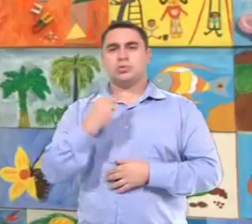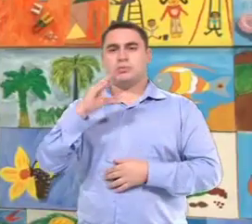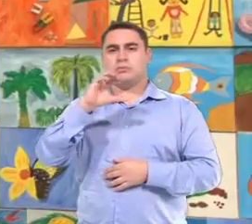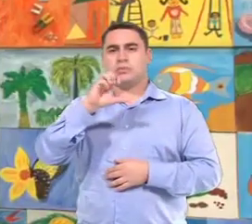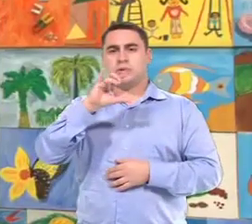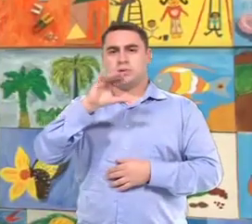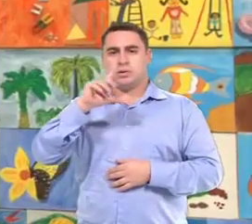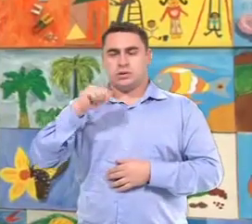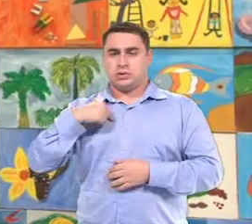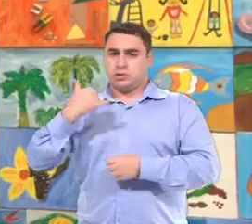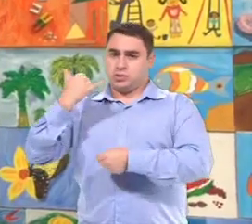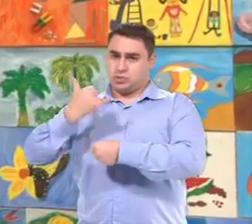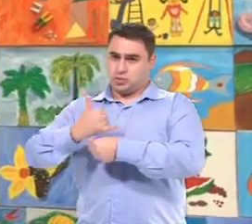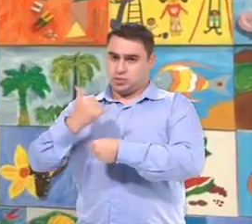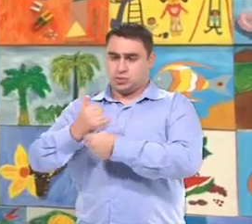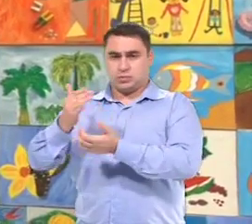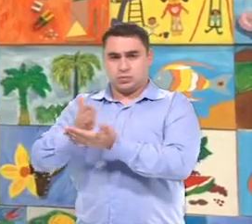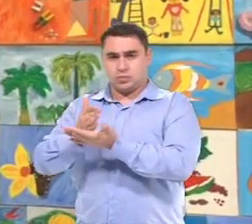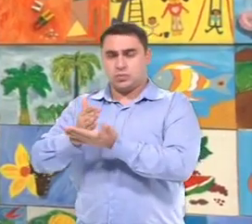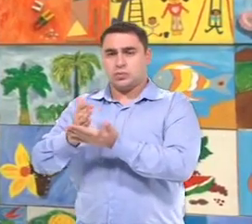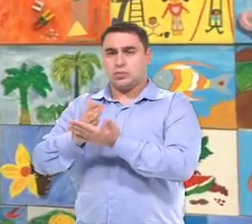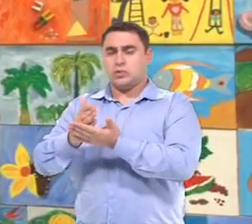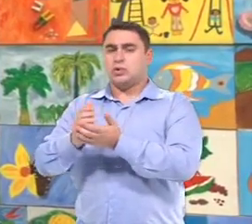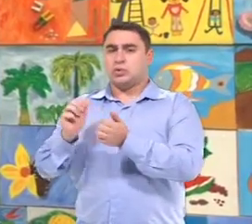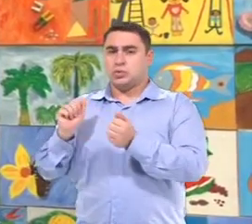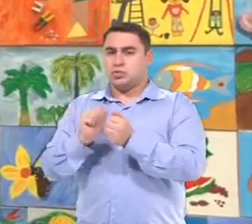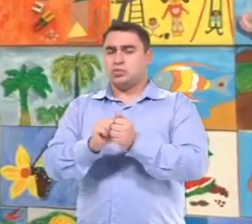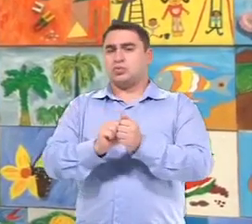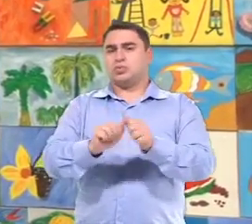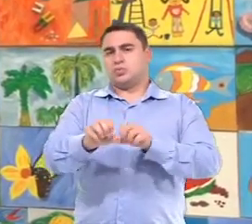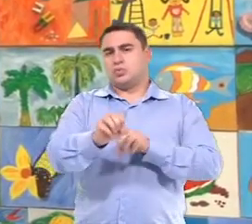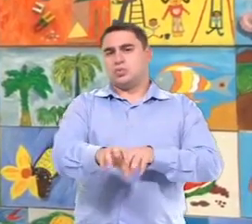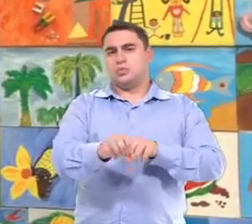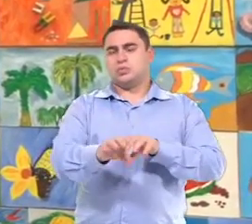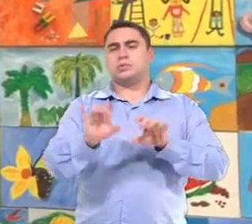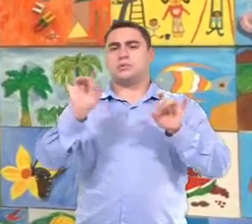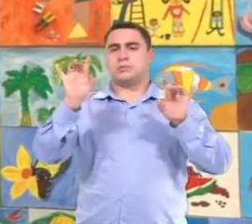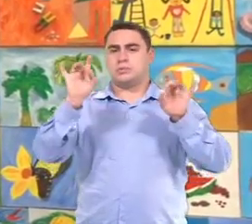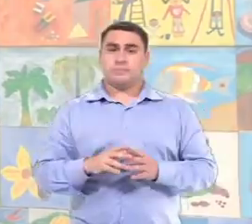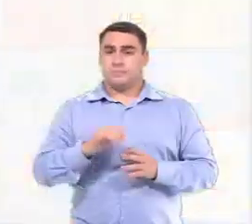Meu nome é Cecília de Oliveira Prado, eu sou Chefe de Divisão, atuando junto a Seção de Educação Especial.